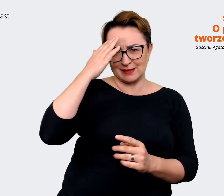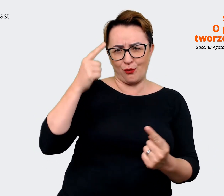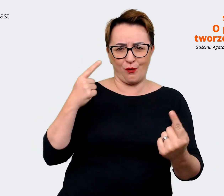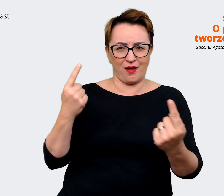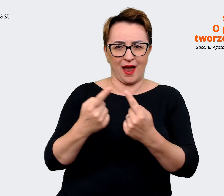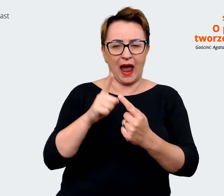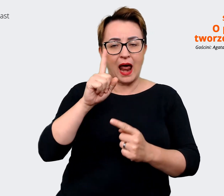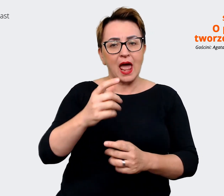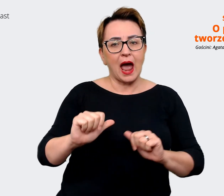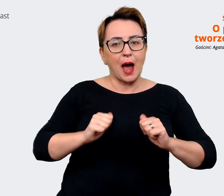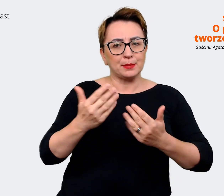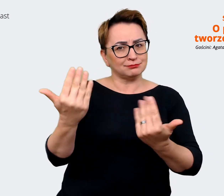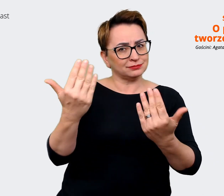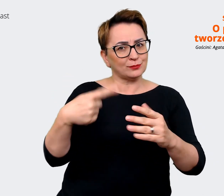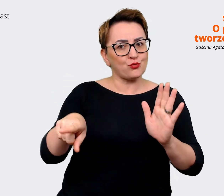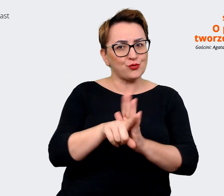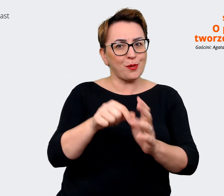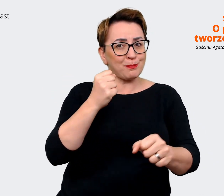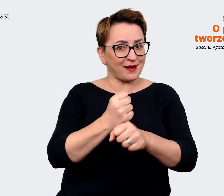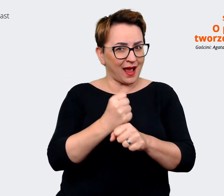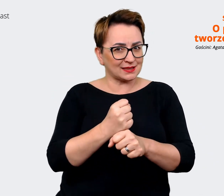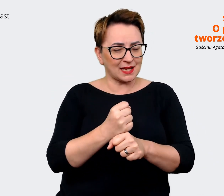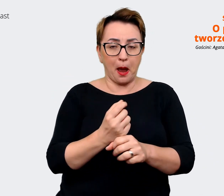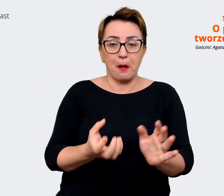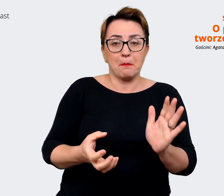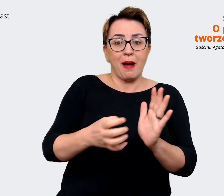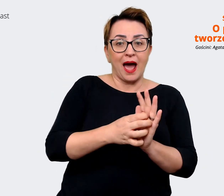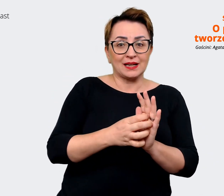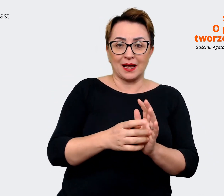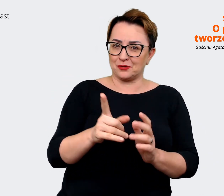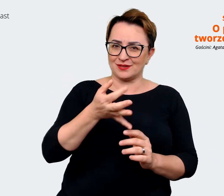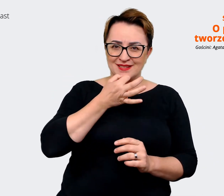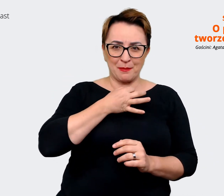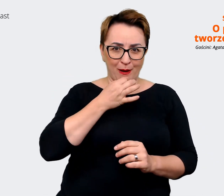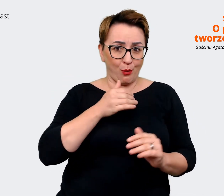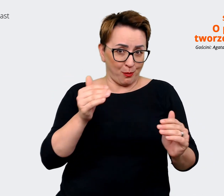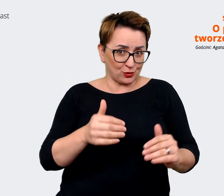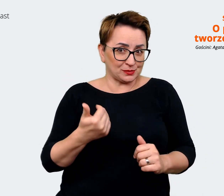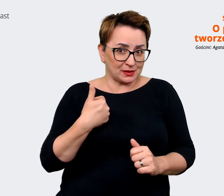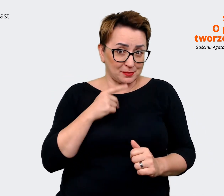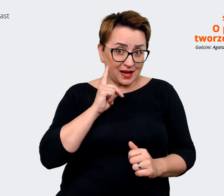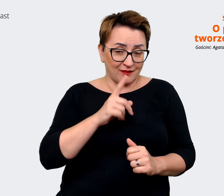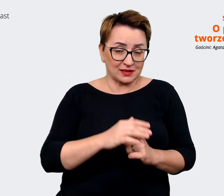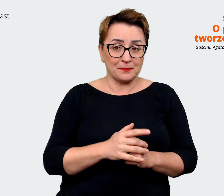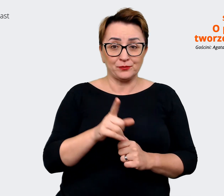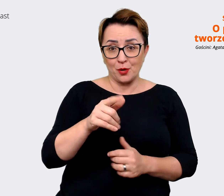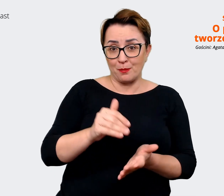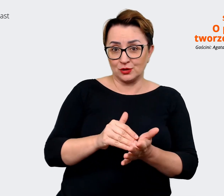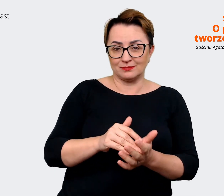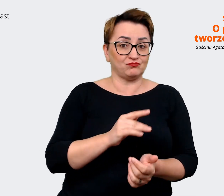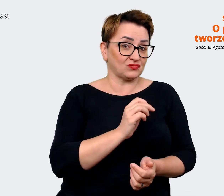do pracy, sama marka to może być za mało, prawda? Czyli można powiedzieć, że jest jakaś